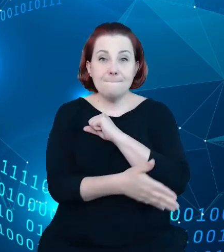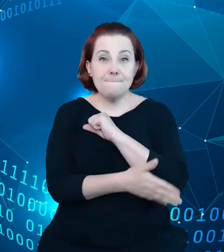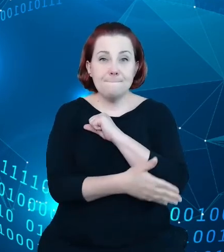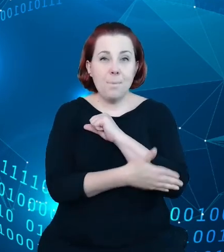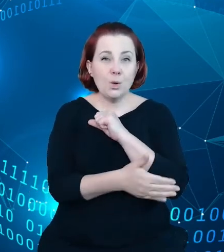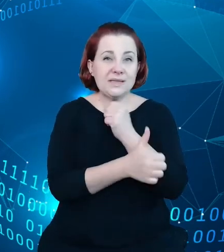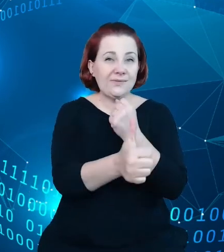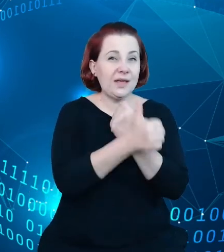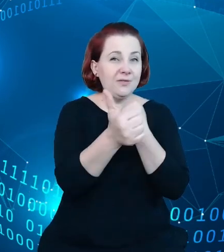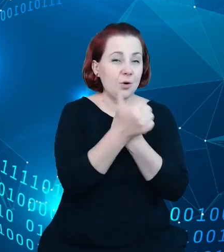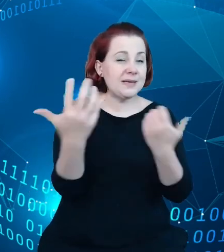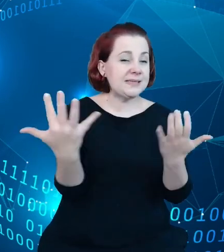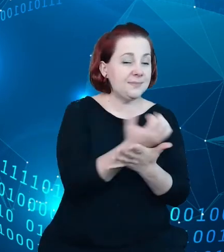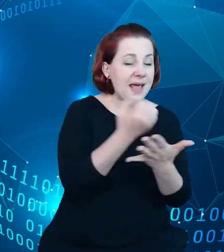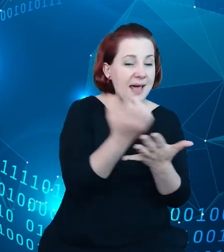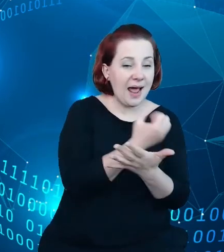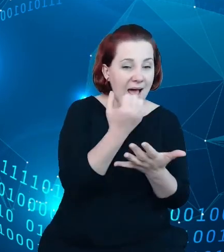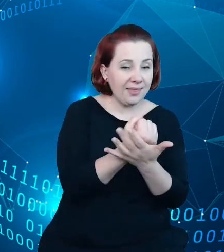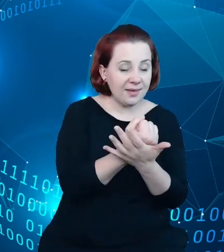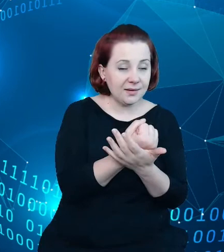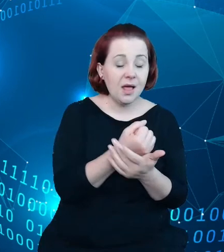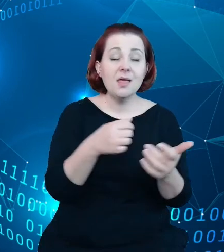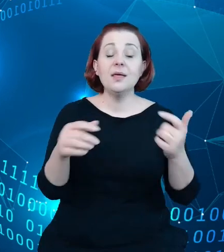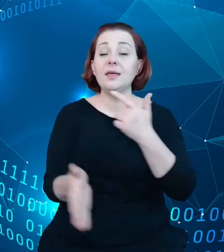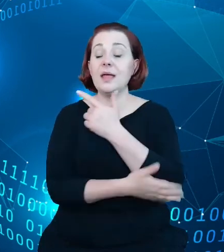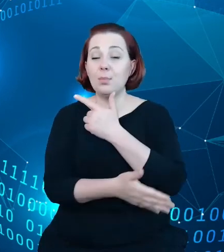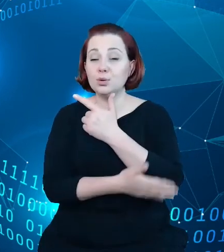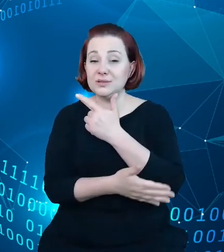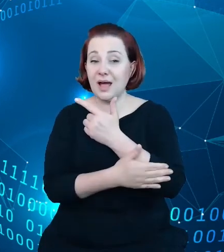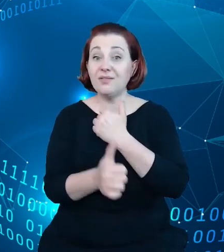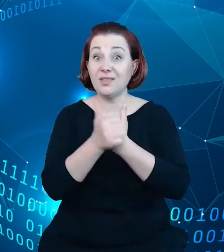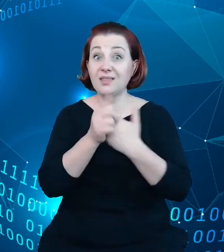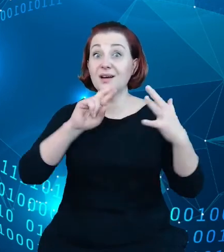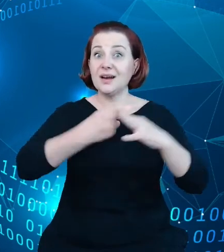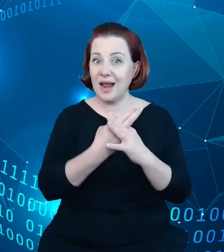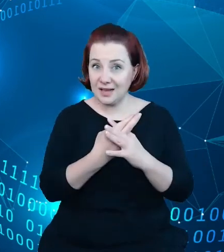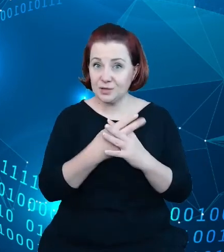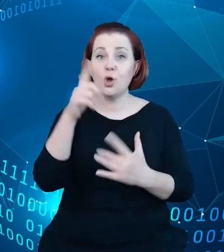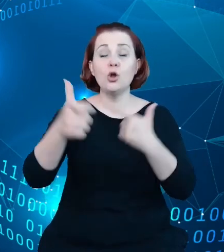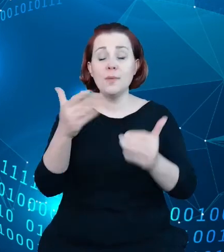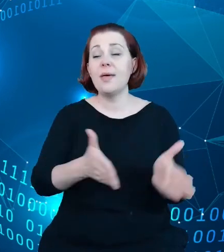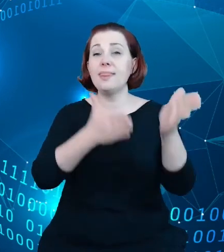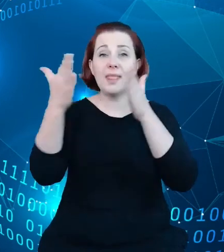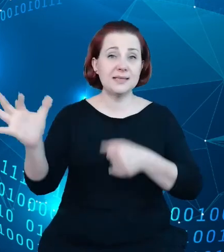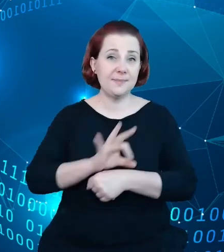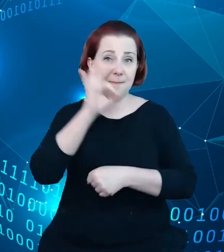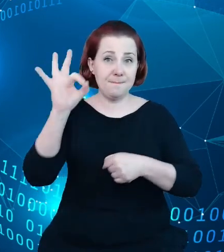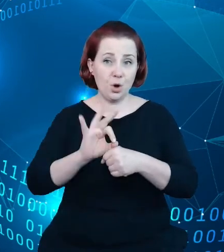na kanwie danych rejestru kolejnych projektów, kolejnych elementów rozwoju